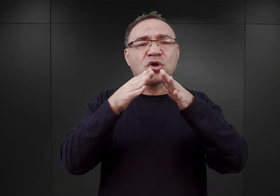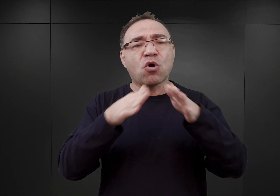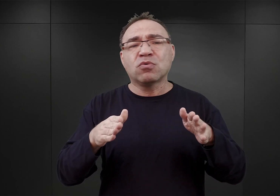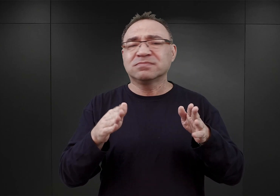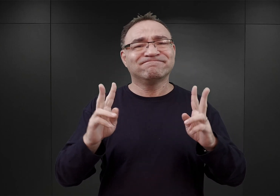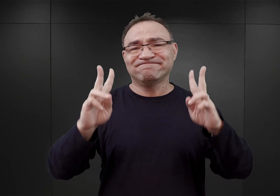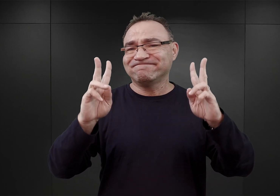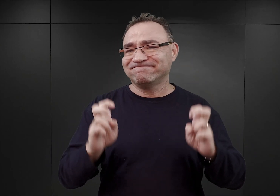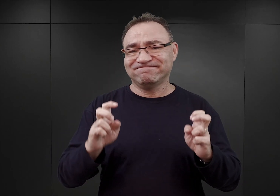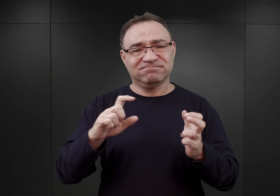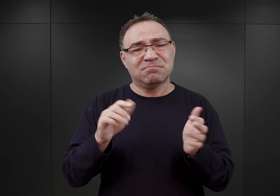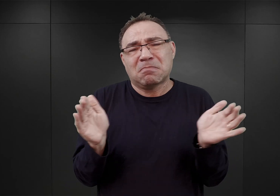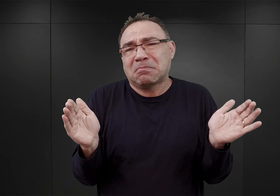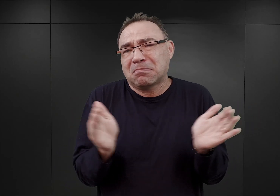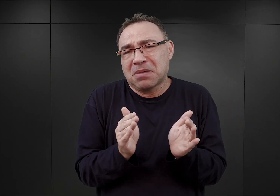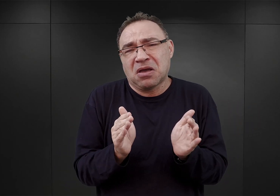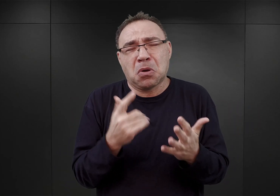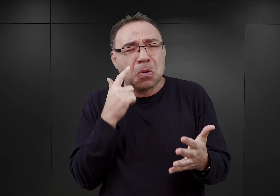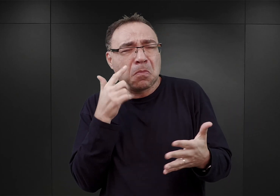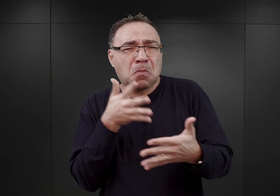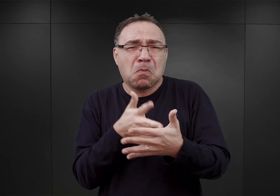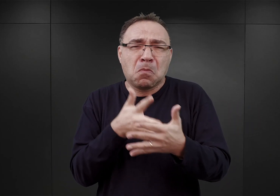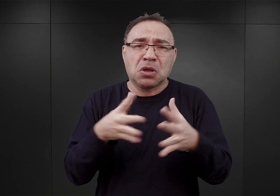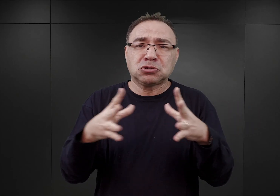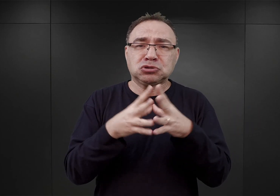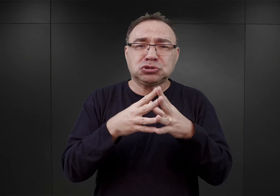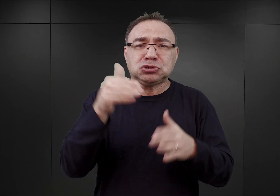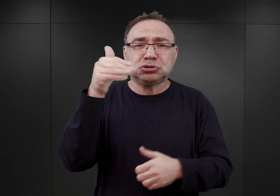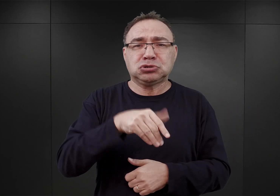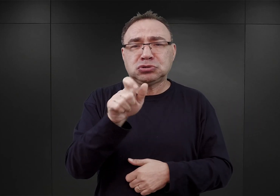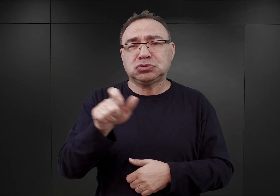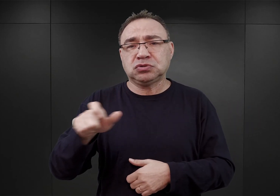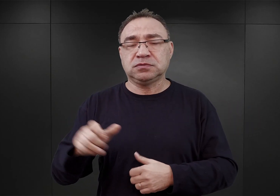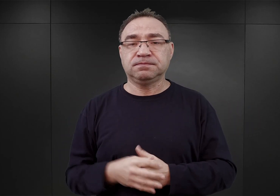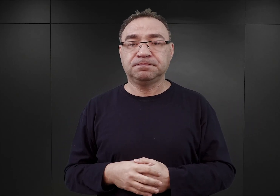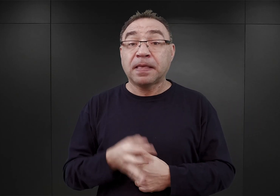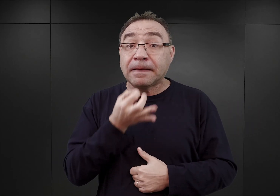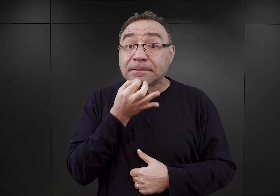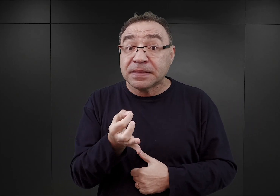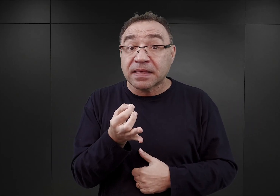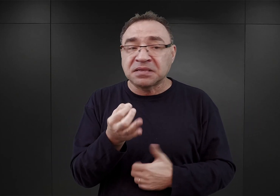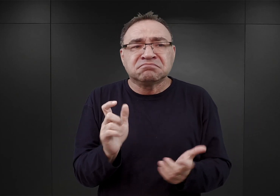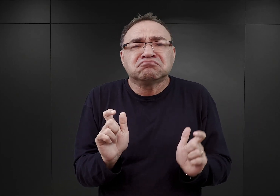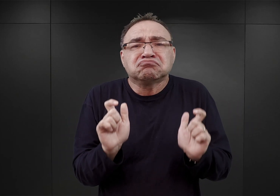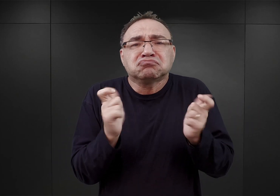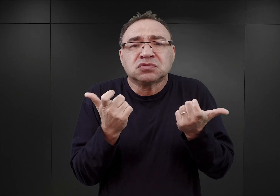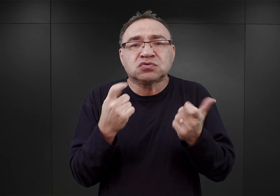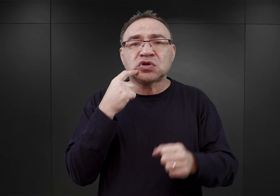nieduży obóz, o pojemności 10 000 więźniów. Co się wydarzyło, że decyzja została zmieniona,